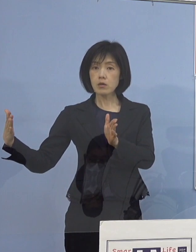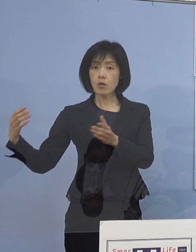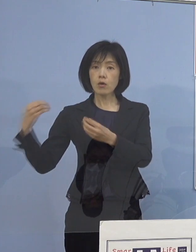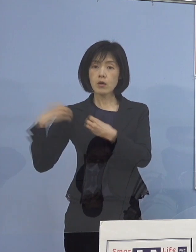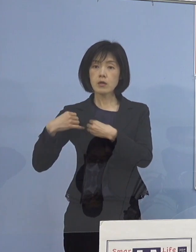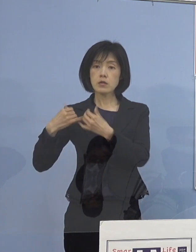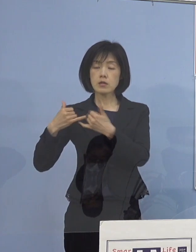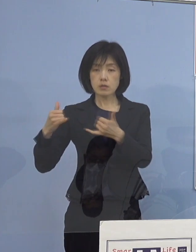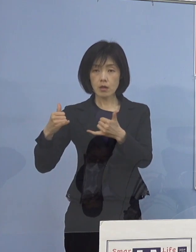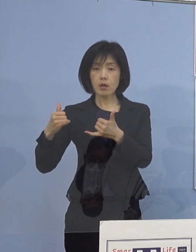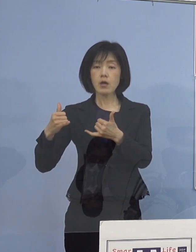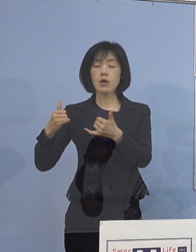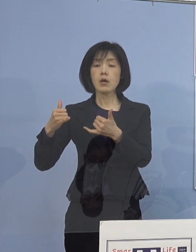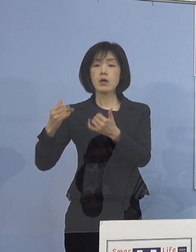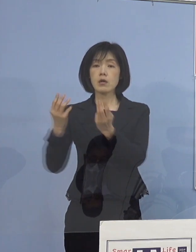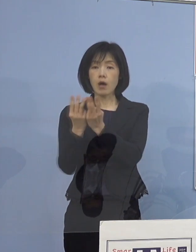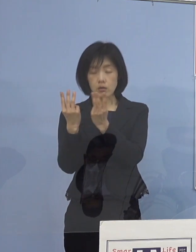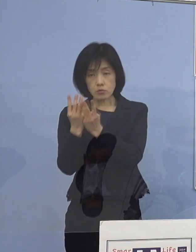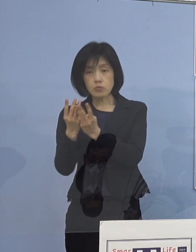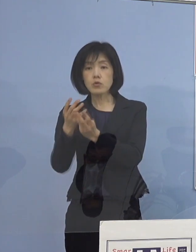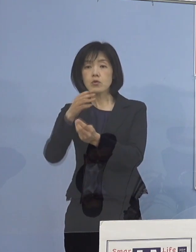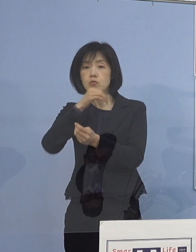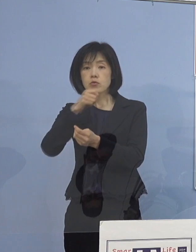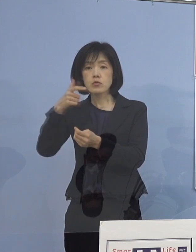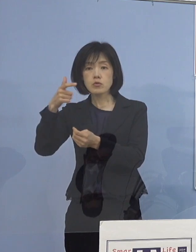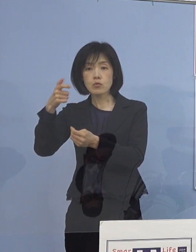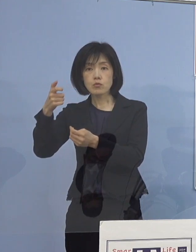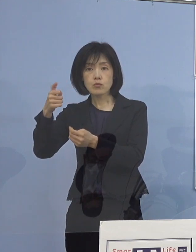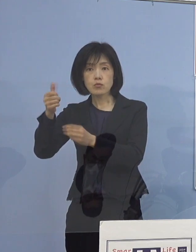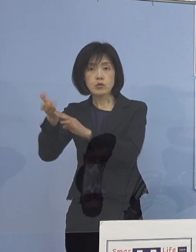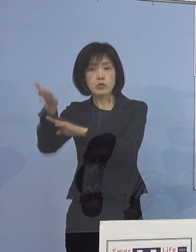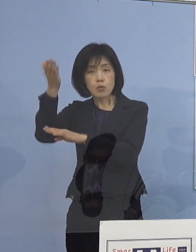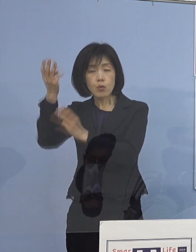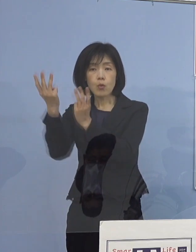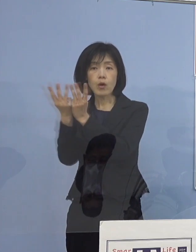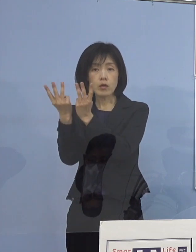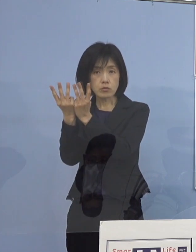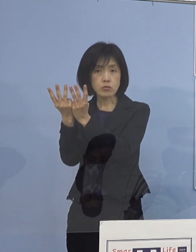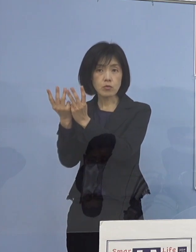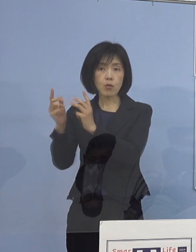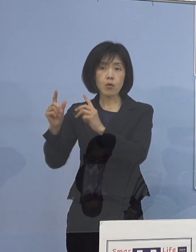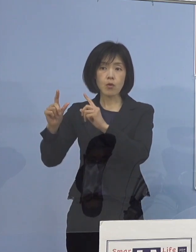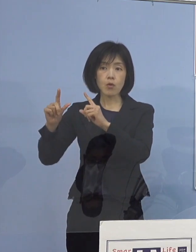60歳以上の数を 公表していただいていると思うんですが